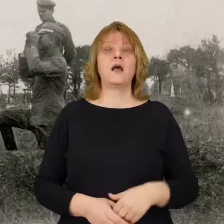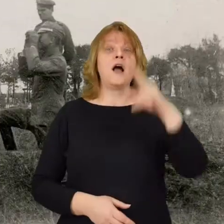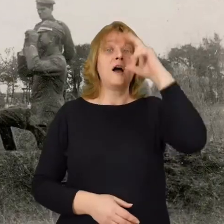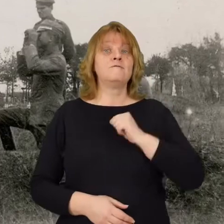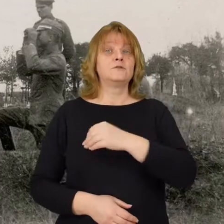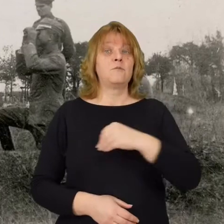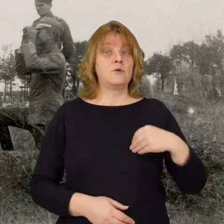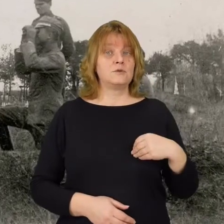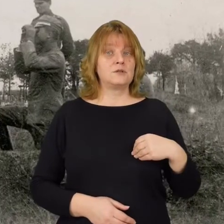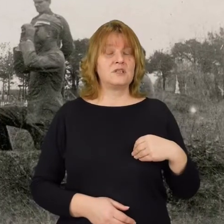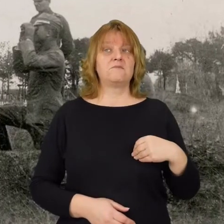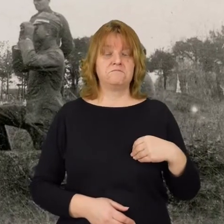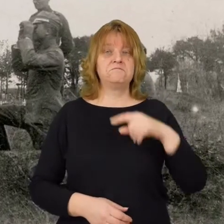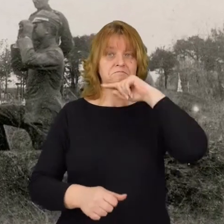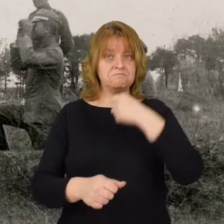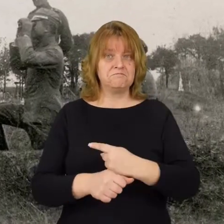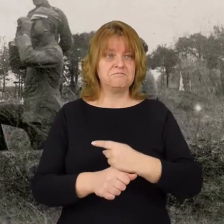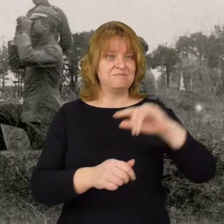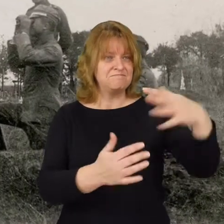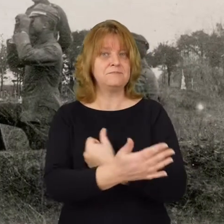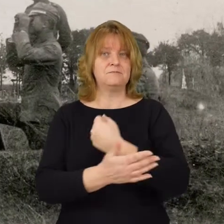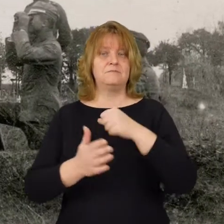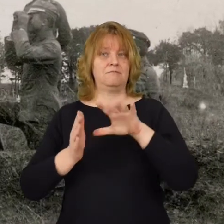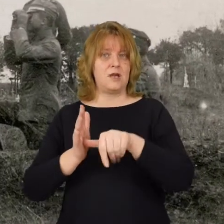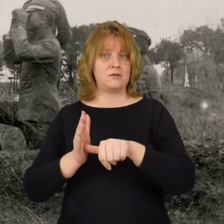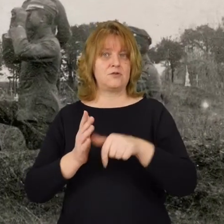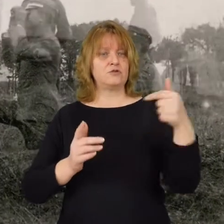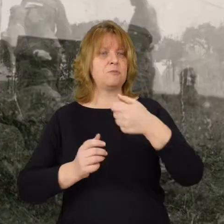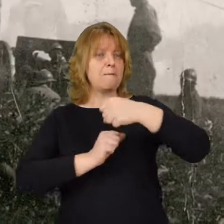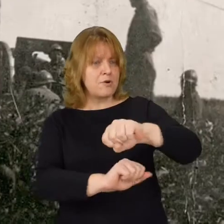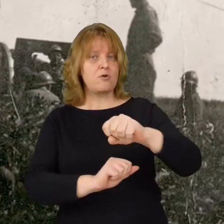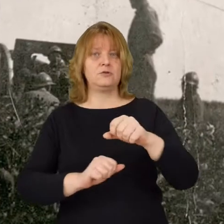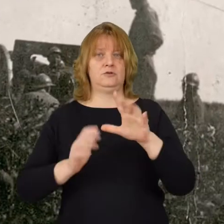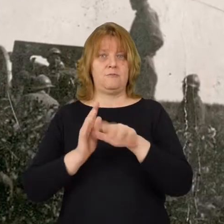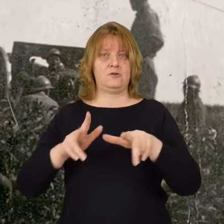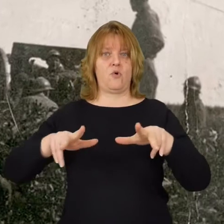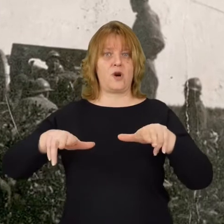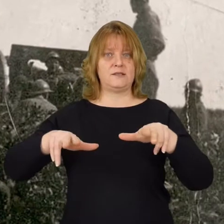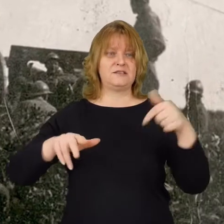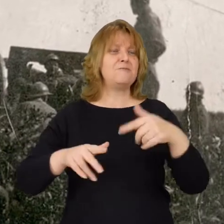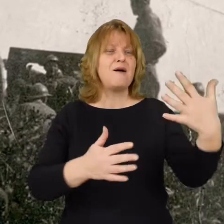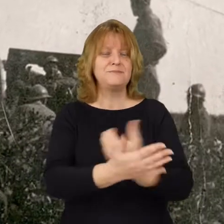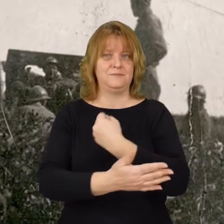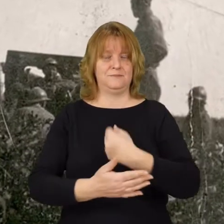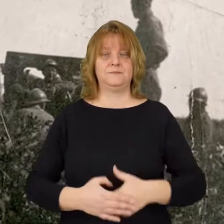Wojsko polskie postanawia odbić miasto. Trzeba bronić Radzymina, trzeba odzyskać to miasto